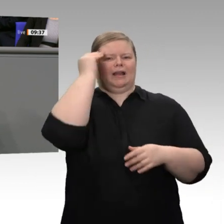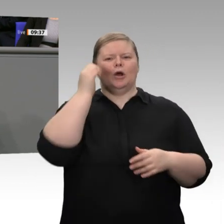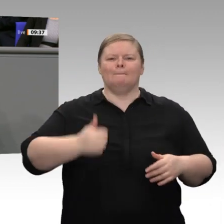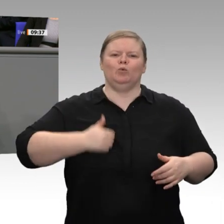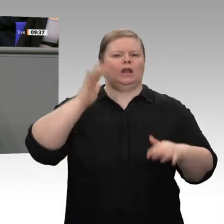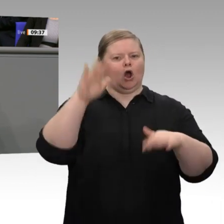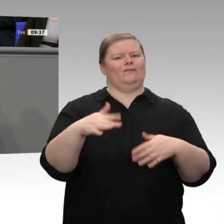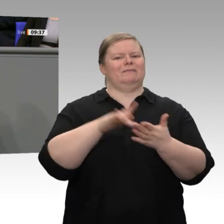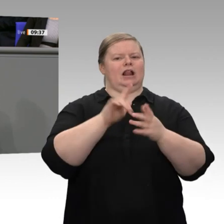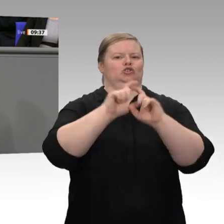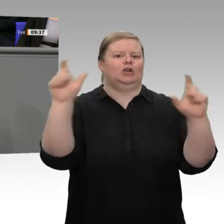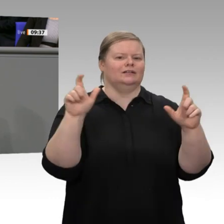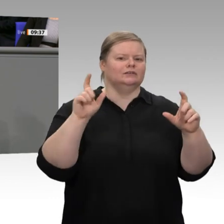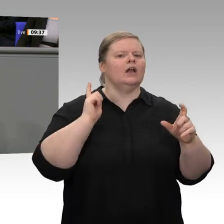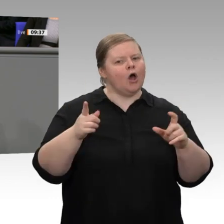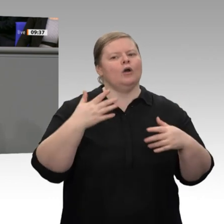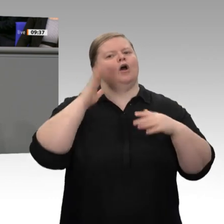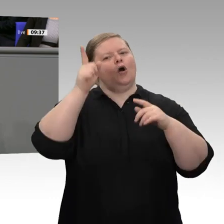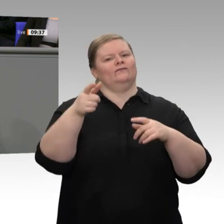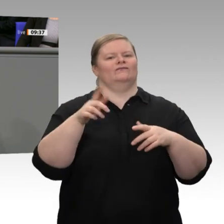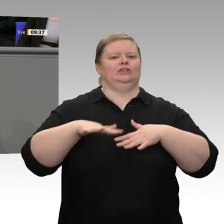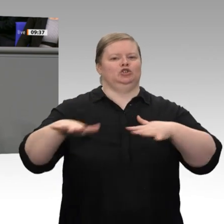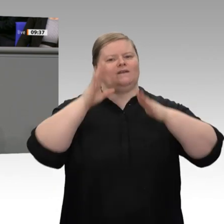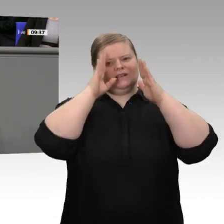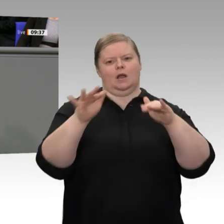zu vertrauen, Mut zu einem neuen Aufbruch. Herzlichen Dank.